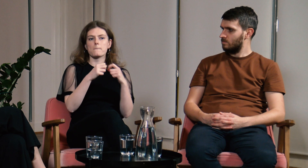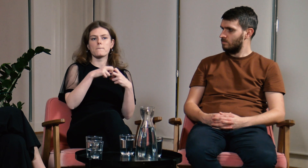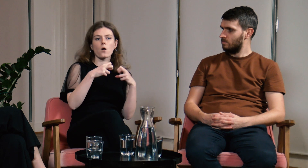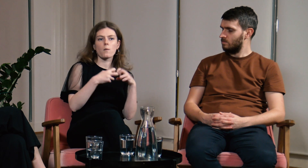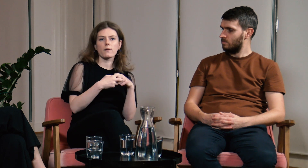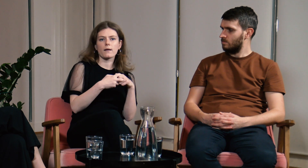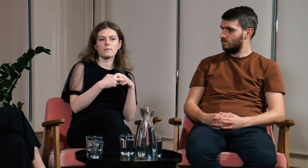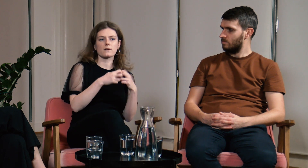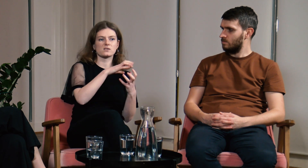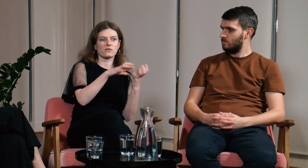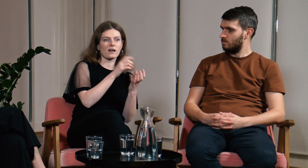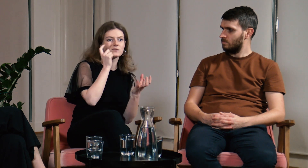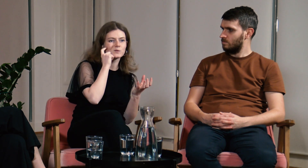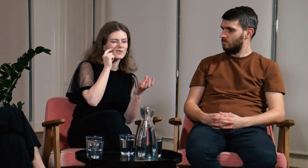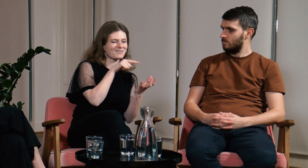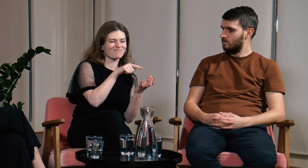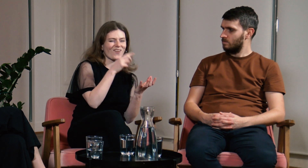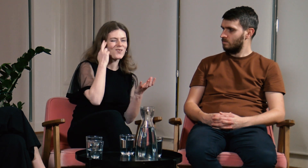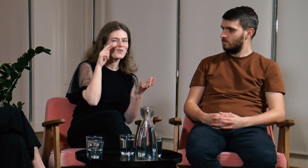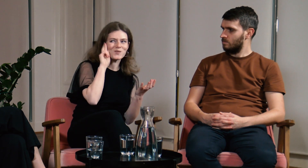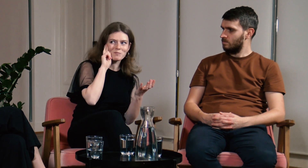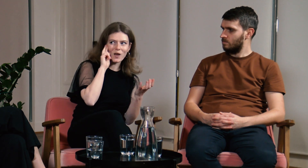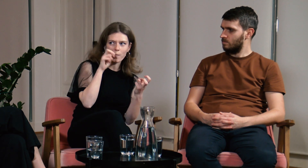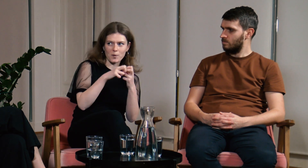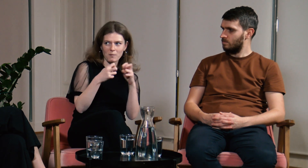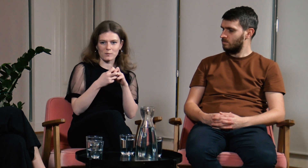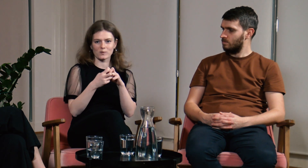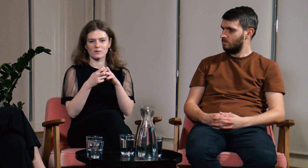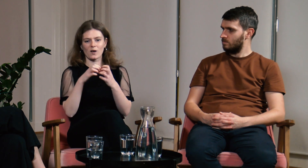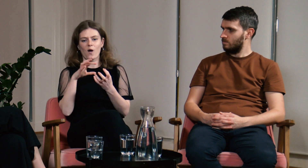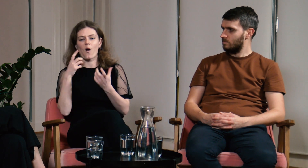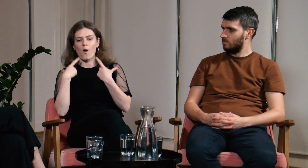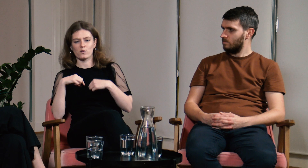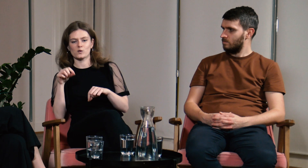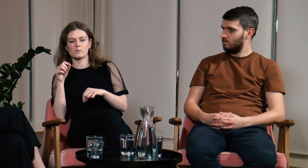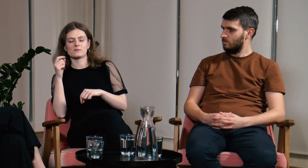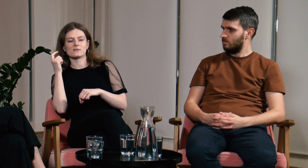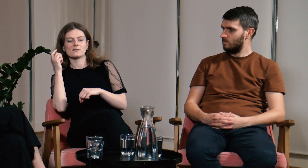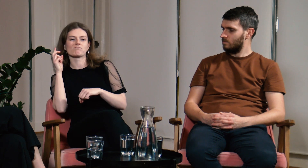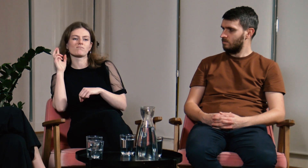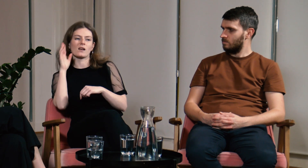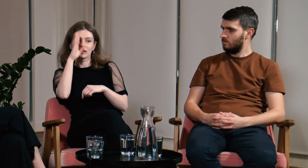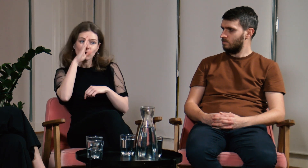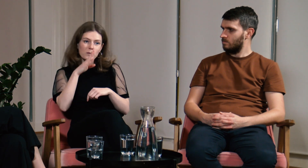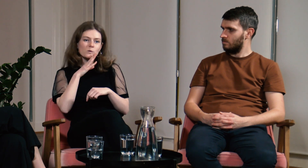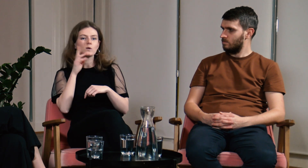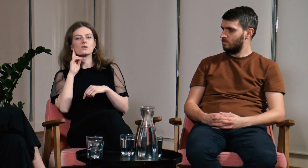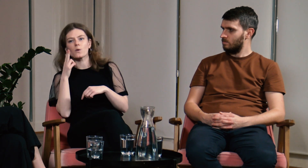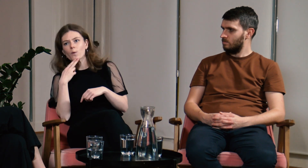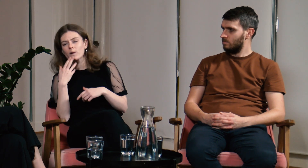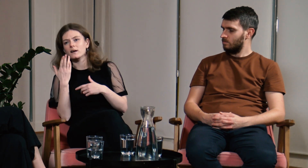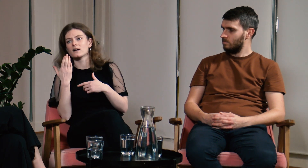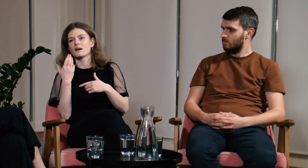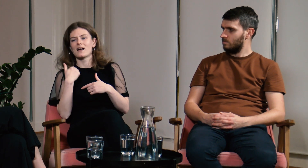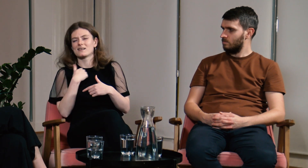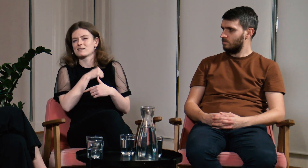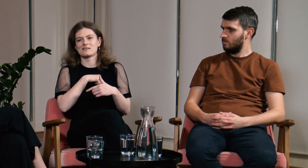Słyszący nie rozumieli problemów osób g/Głuchych i słaboszłyszących, a ja sama